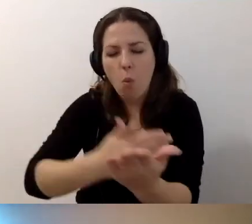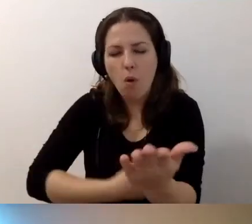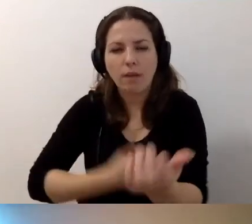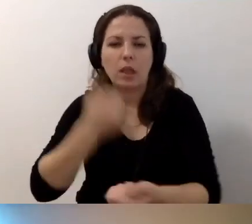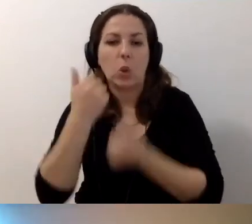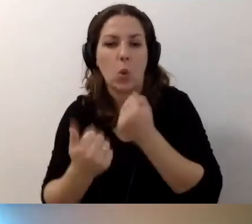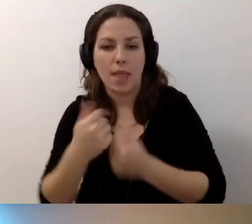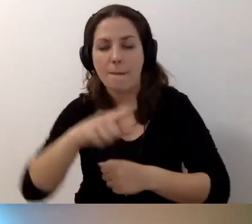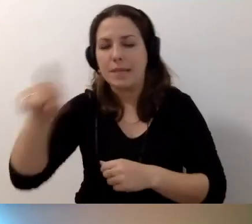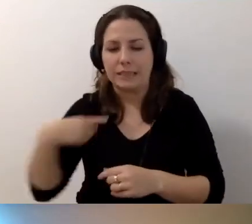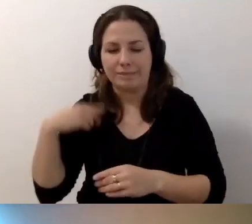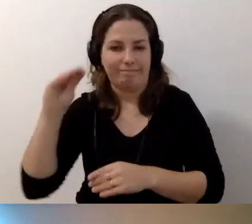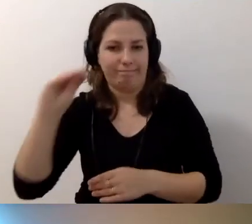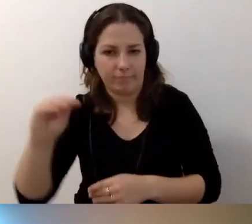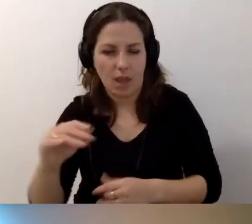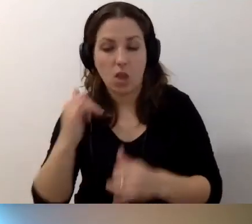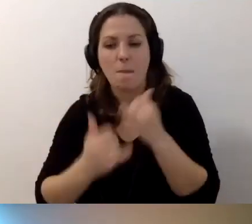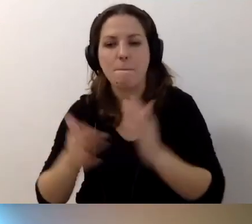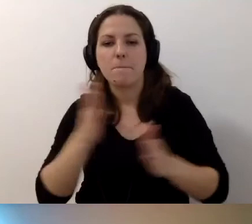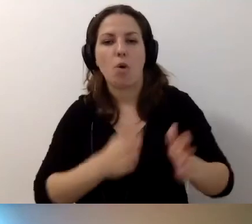My sugerujemy, jeśli przygotowujemy takie opisy,